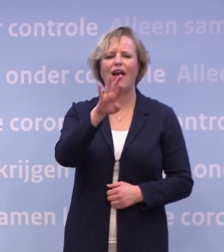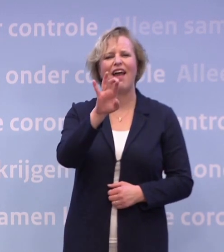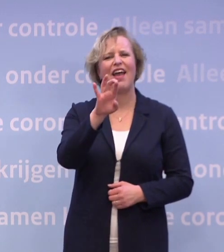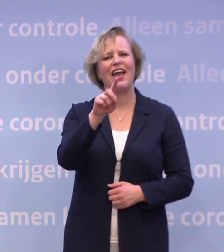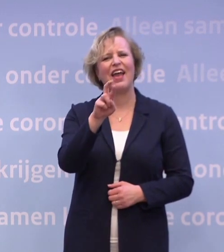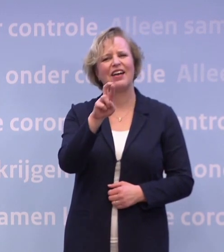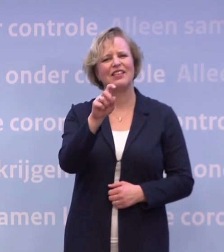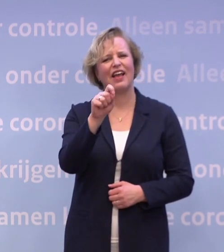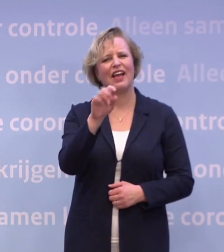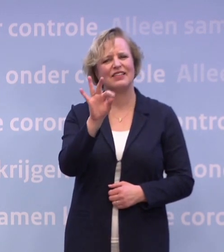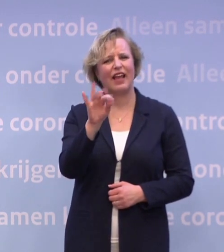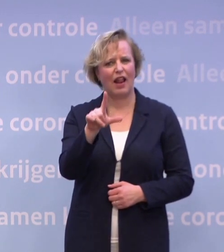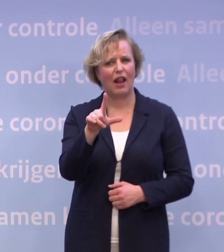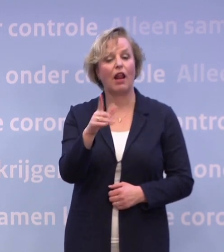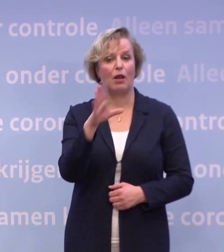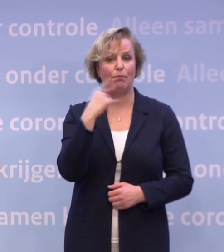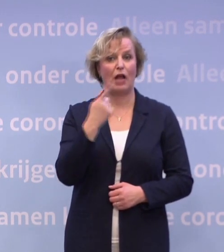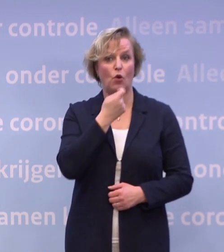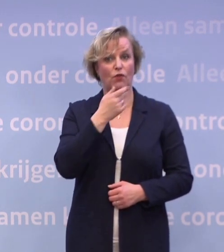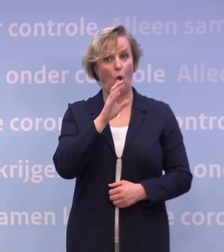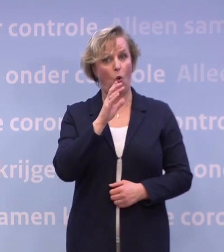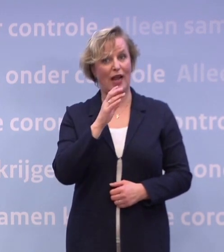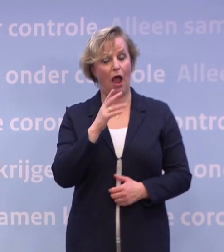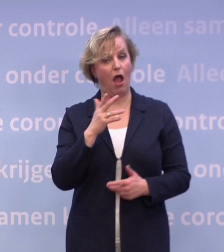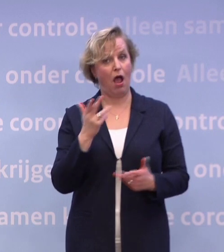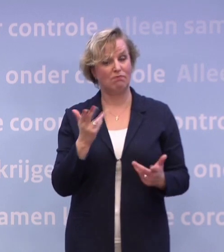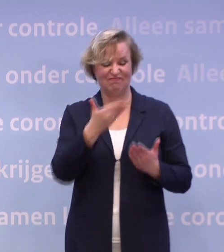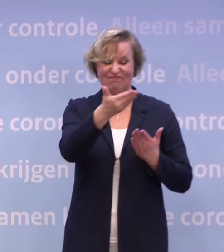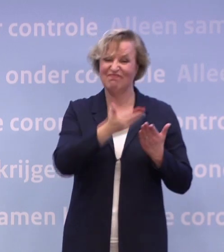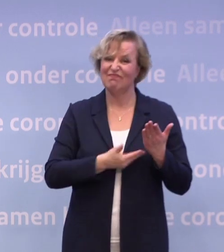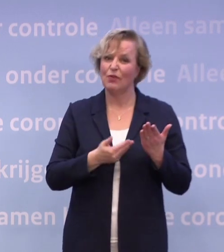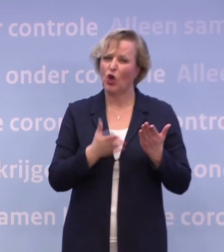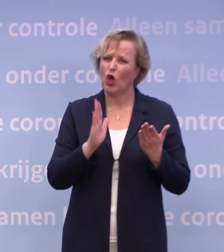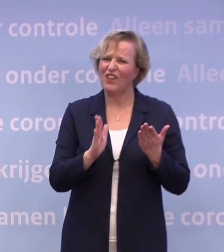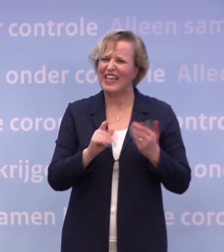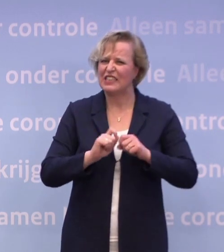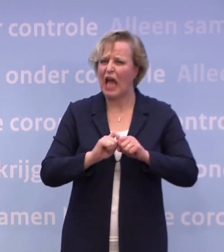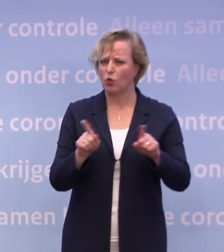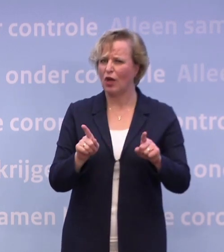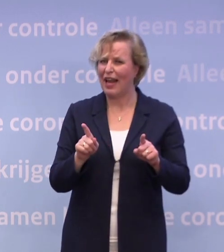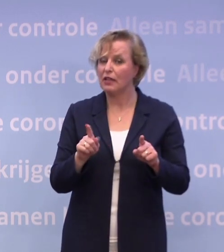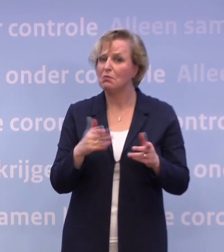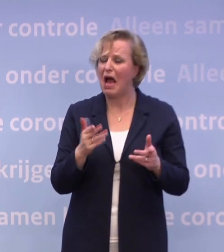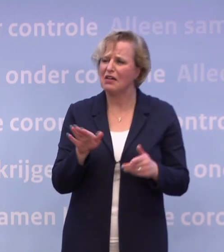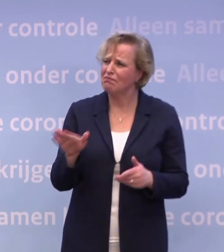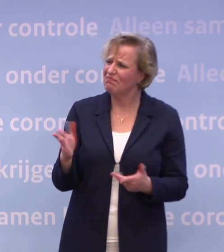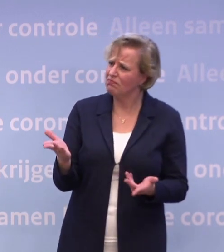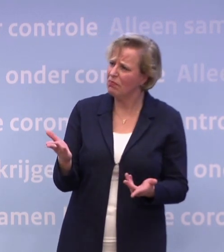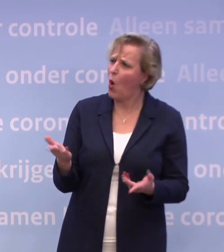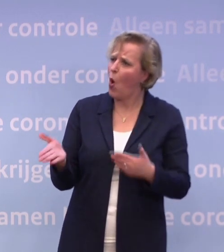Er was veel te doen, ook vanwege een stuk dat uitlekte. Voordat we het daar precies over gaan hebben... ...kunt u nog uitleggen of onderbouwen waarom die horeca dichtzit?